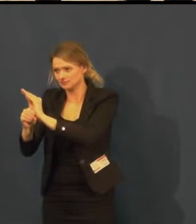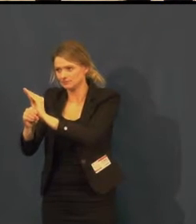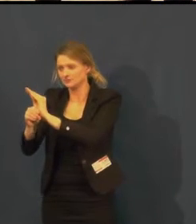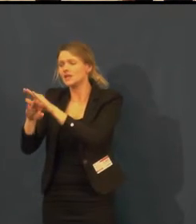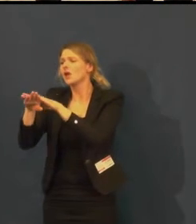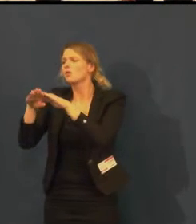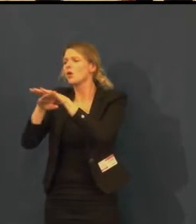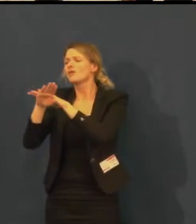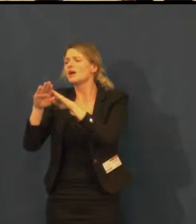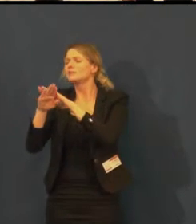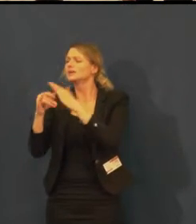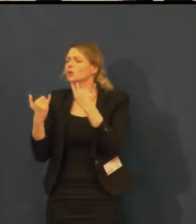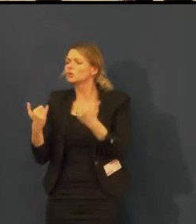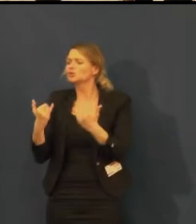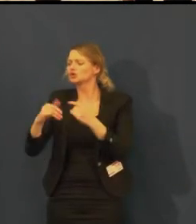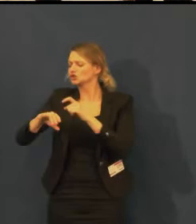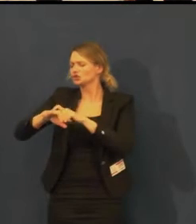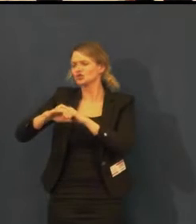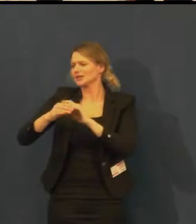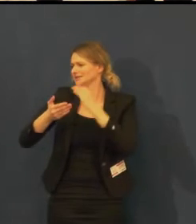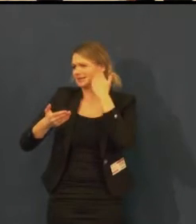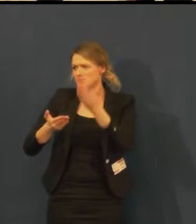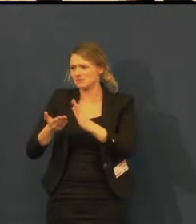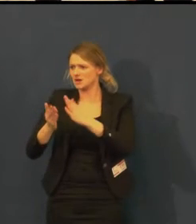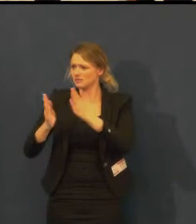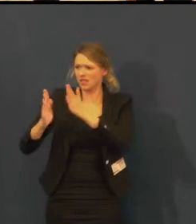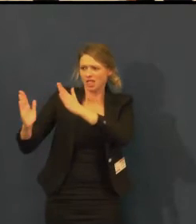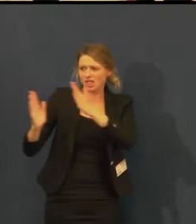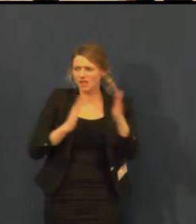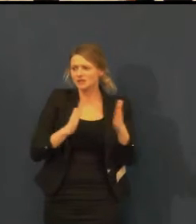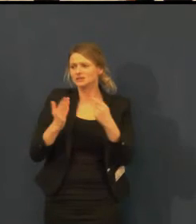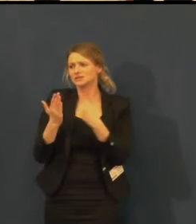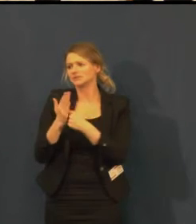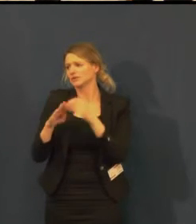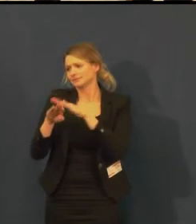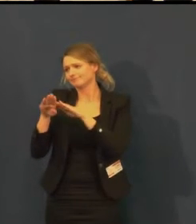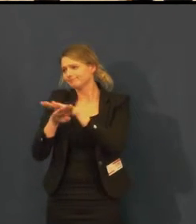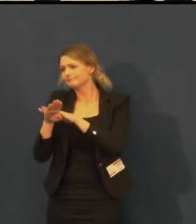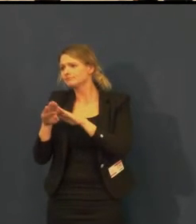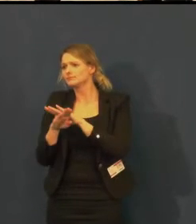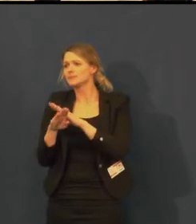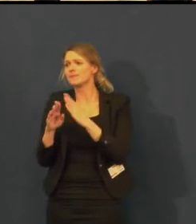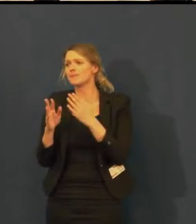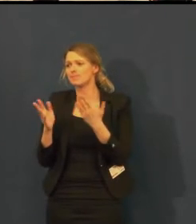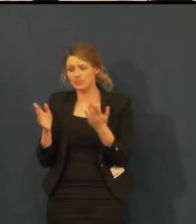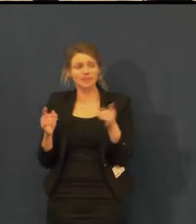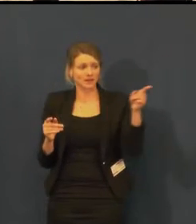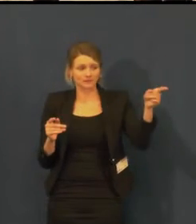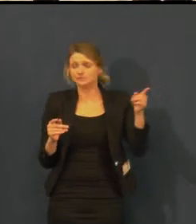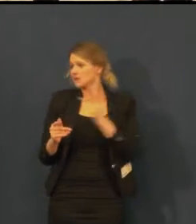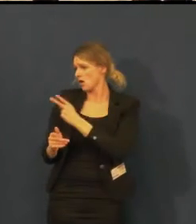My skutečně přetahujeme a dámy mají pravdu v tom,